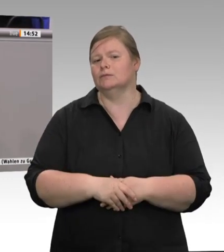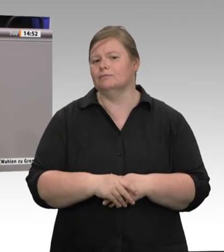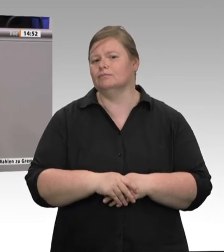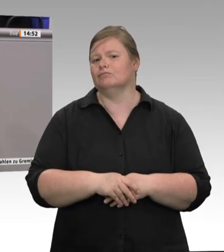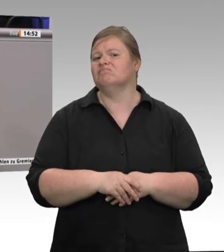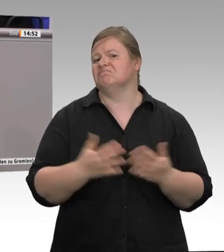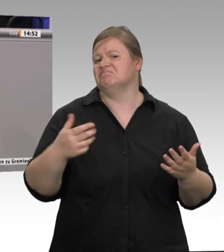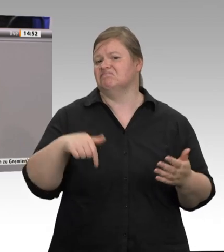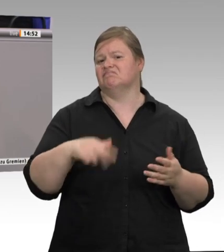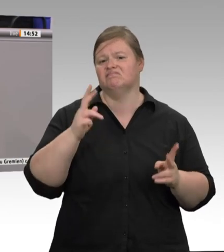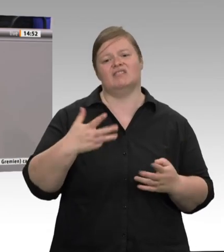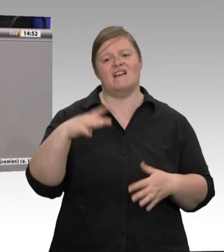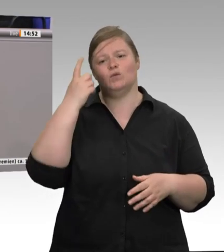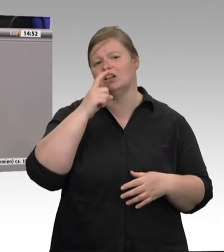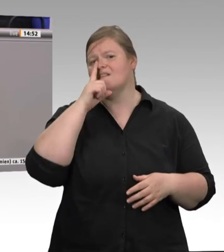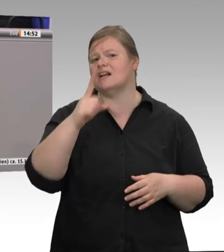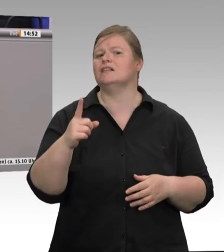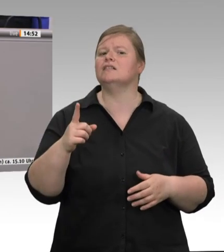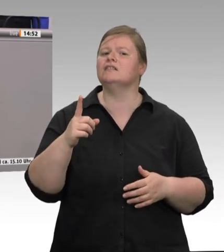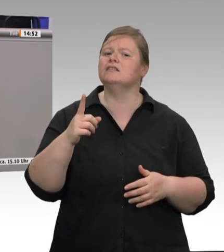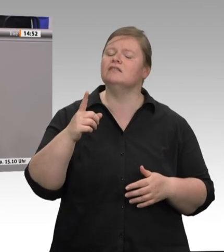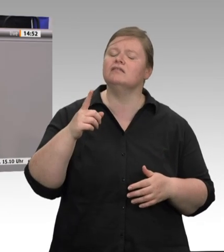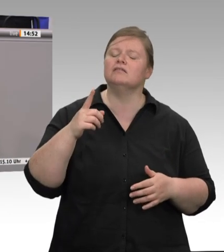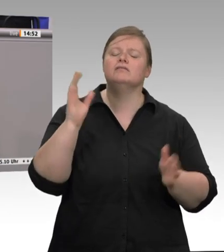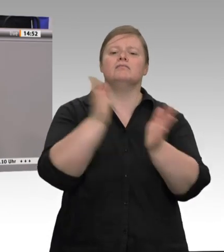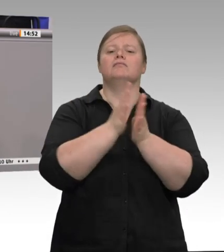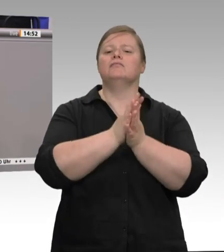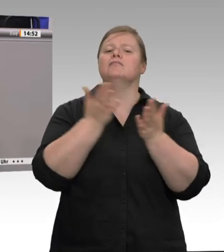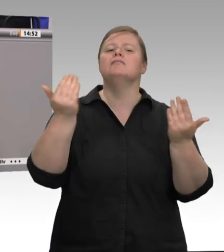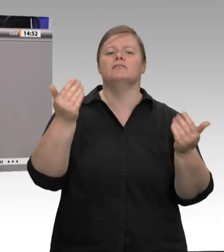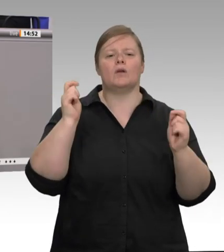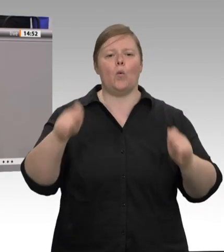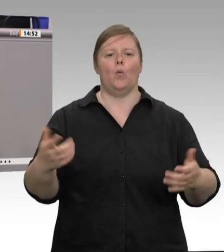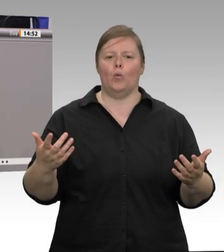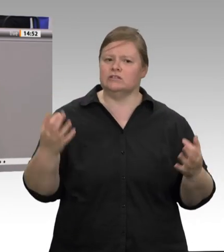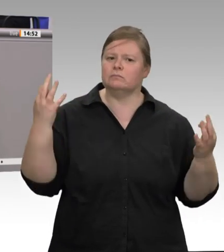Wir brauchen jetzt endlich klare Regelungen und Gesetze, um diesen Saustall auszumisten.